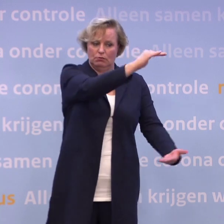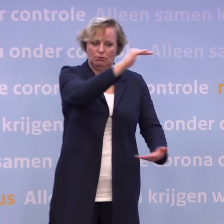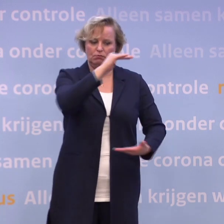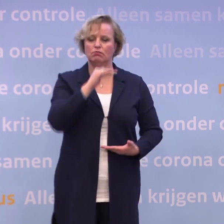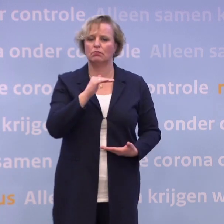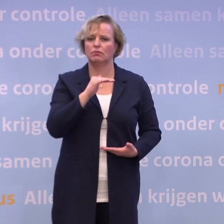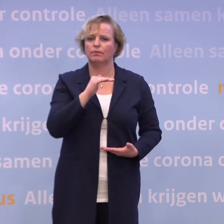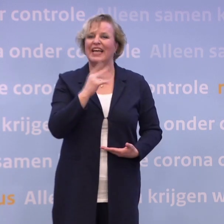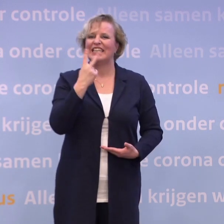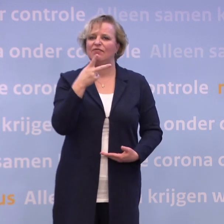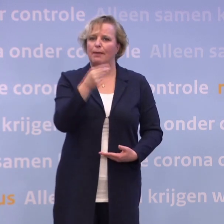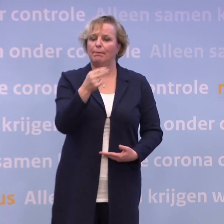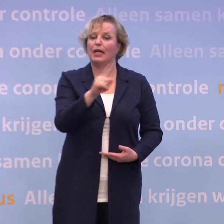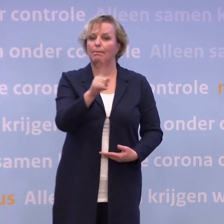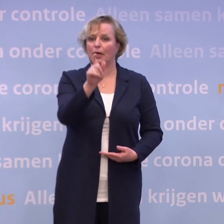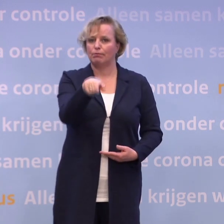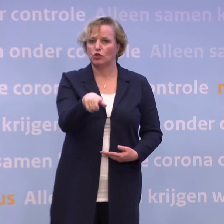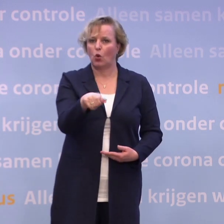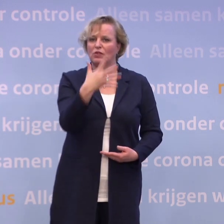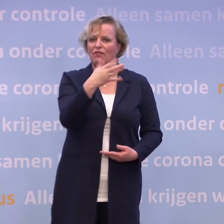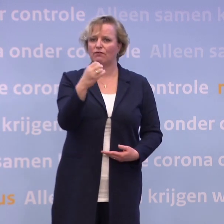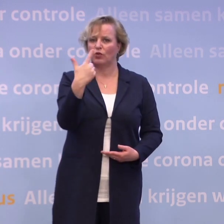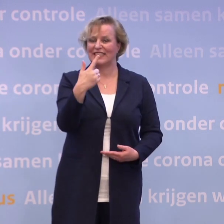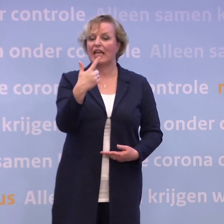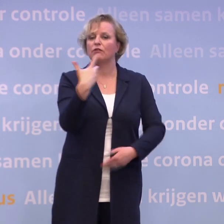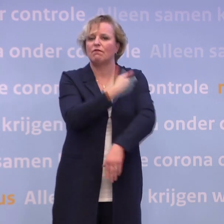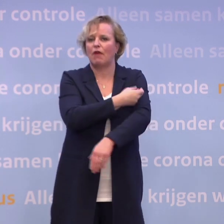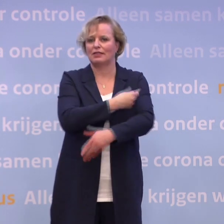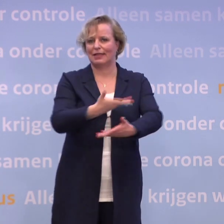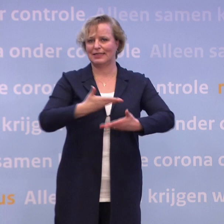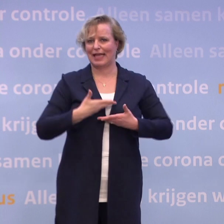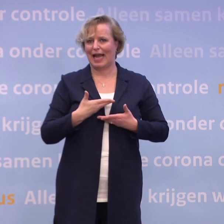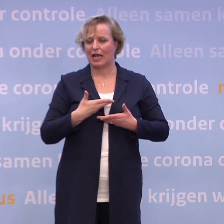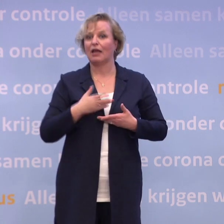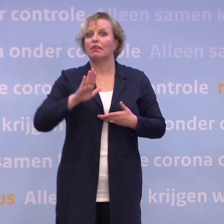...twee prikken per persoon, 507.000 vaccins geleverd krijgen na goedkeuring.